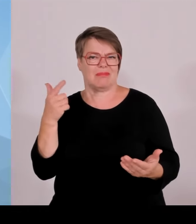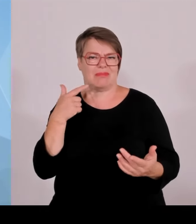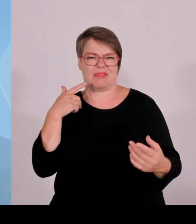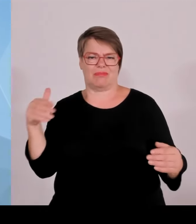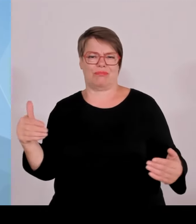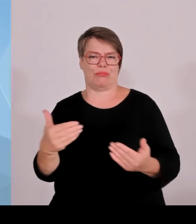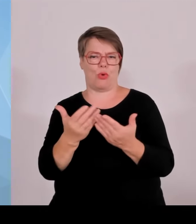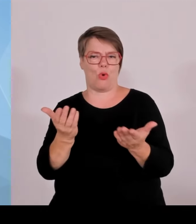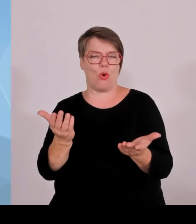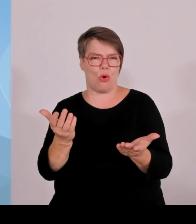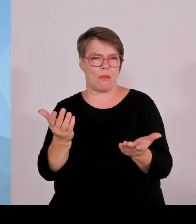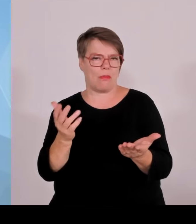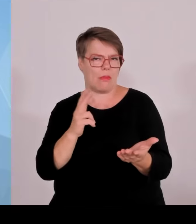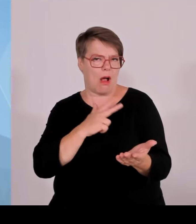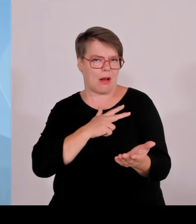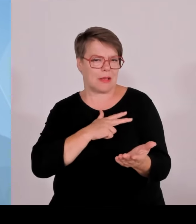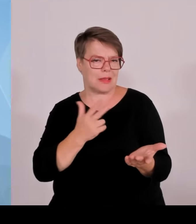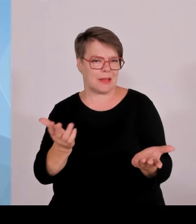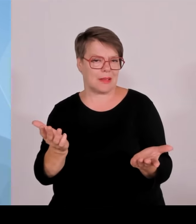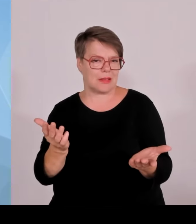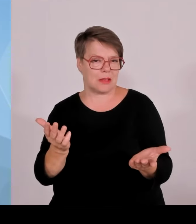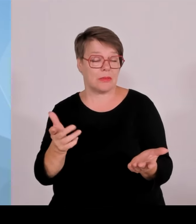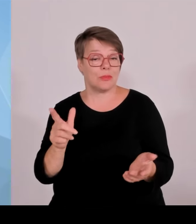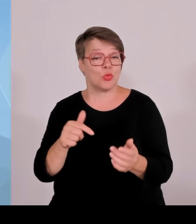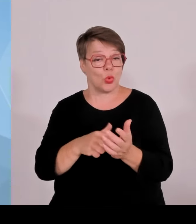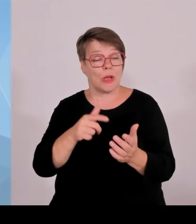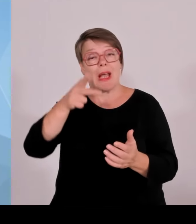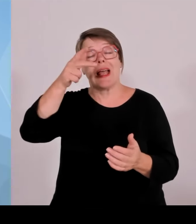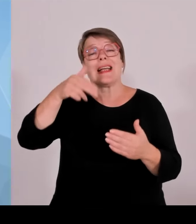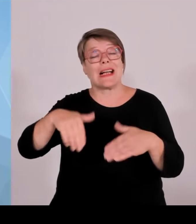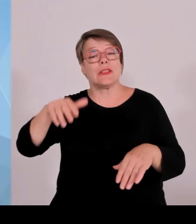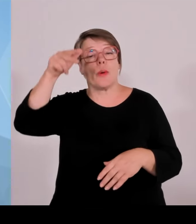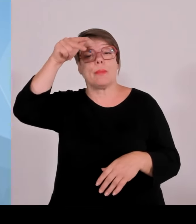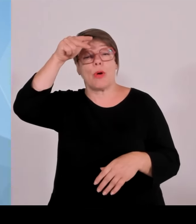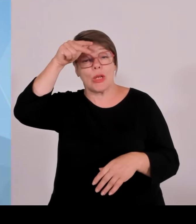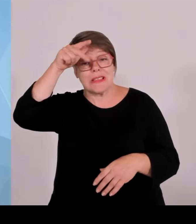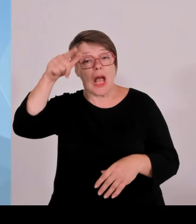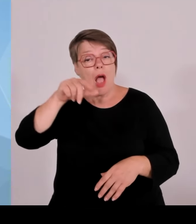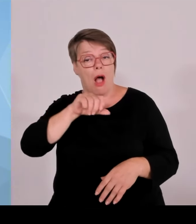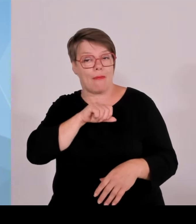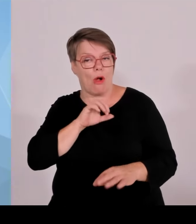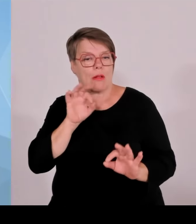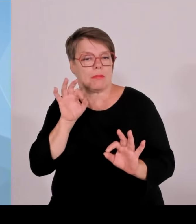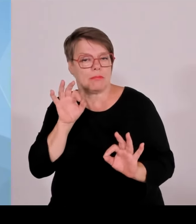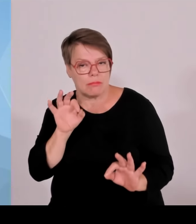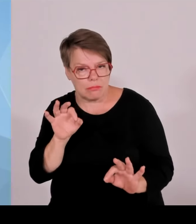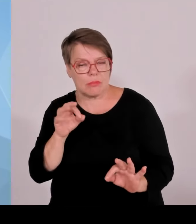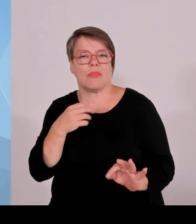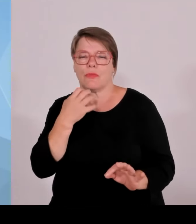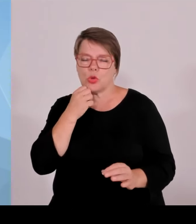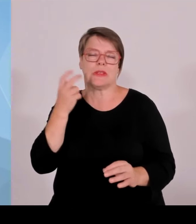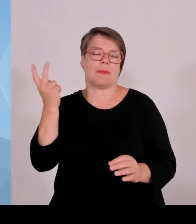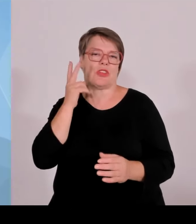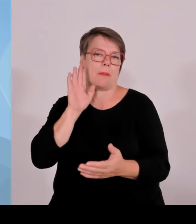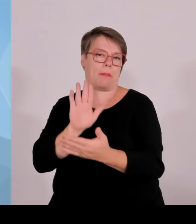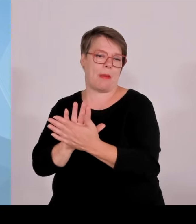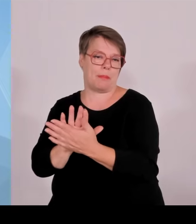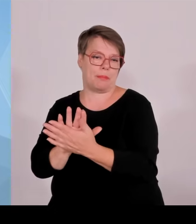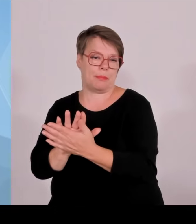dem sich die Grünen immer wieder gegen die Grenzpolizei stellen, diese in Frage stellen, gefährden sie mutwillig die Sicherheit Bayerns.